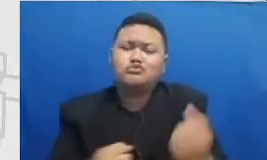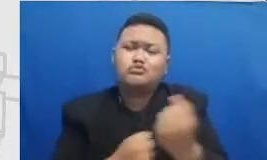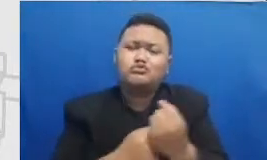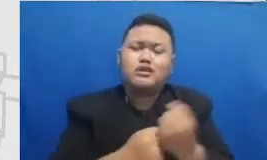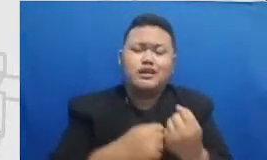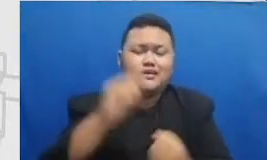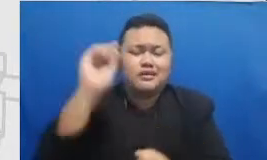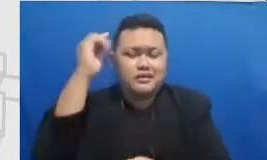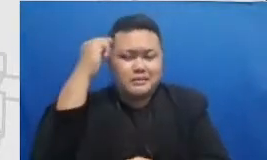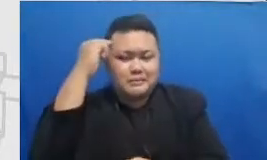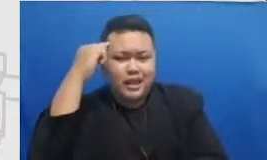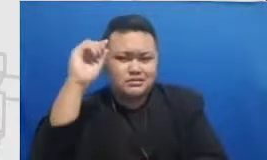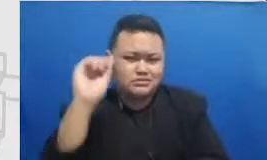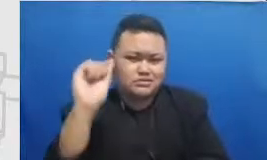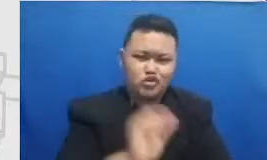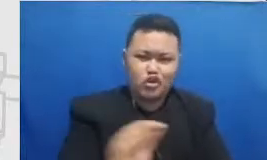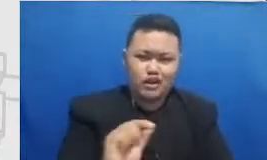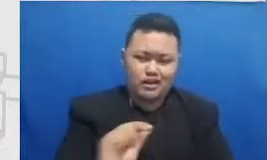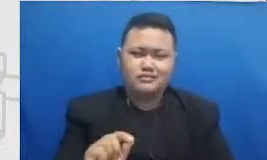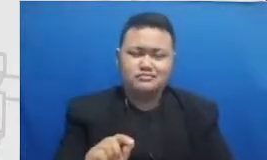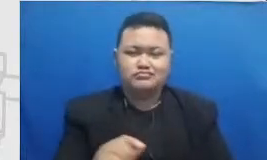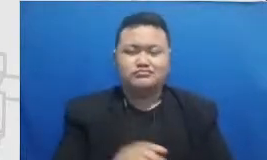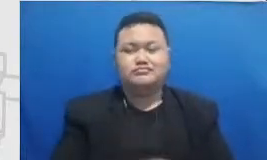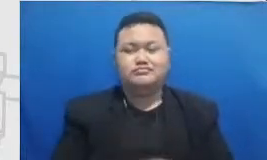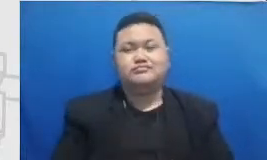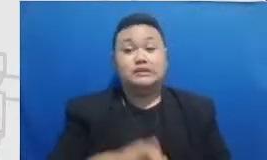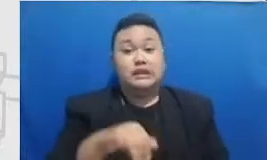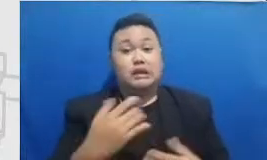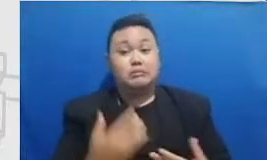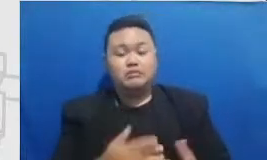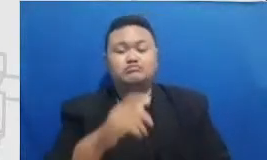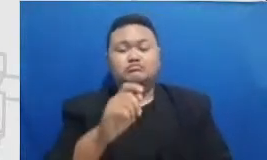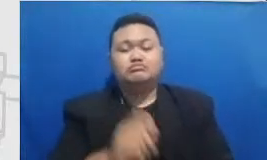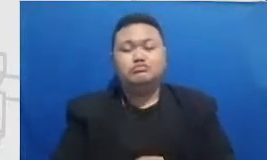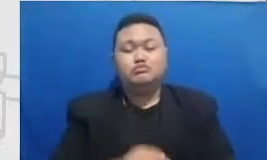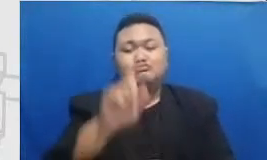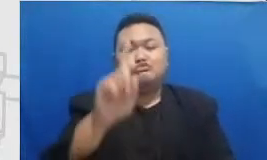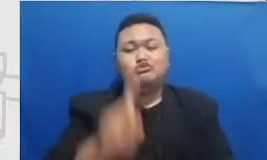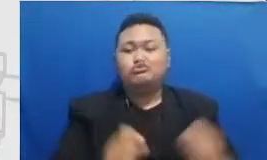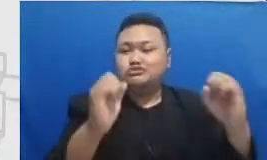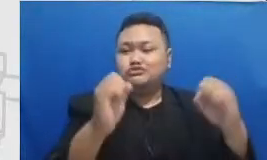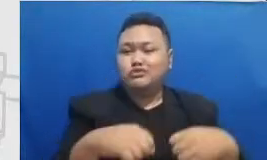Kepala Sekolah sebelum Bapak dan Ibu memprak tikkan skenario-skenario cabin yang tidak mengisi